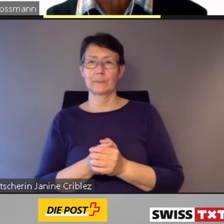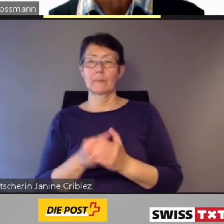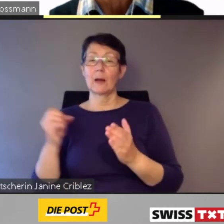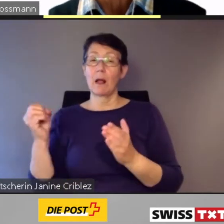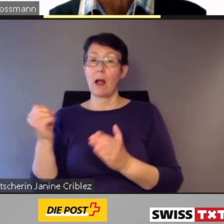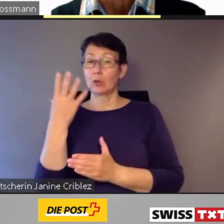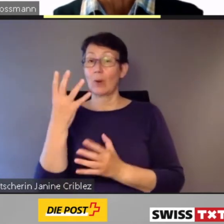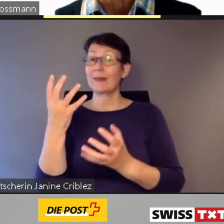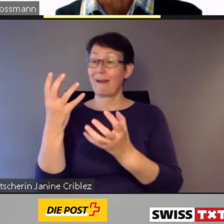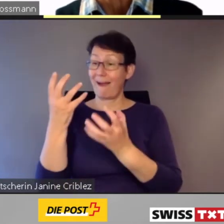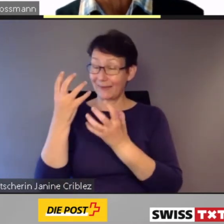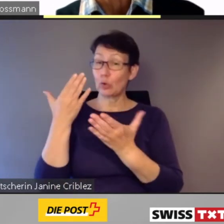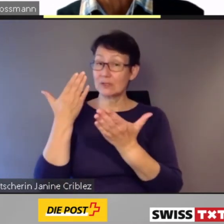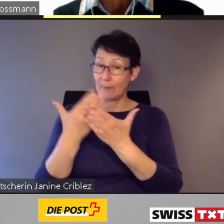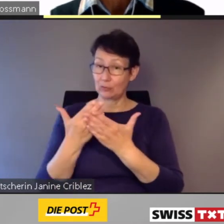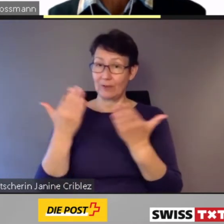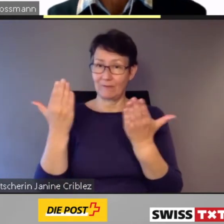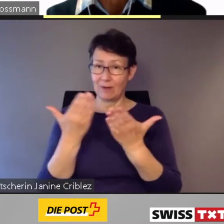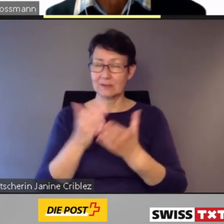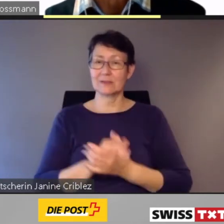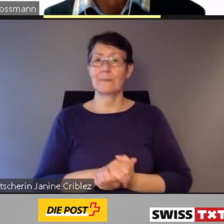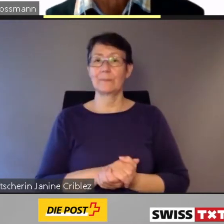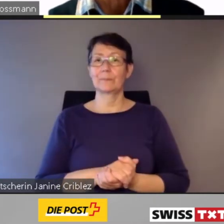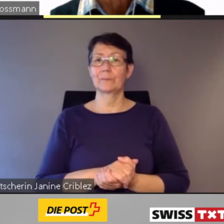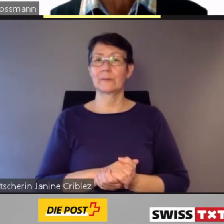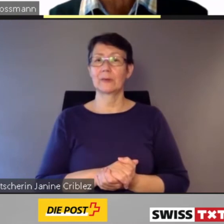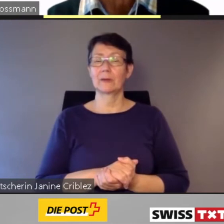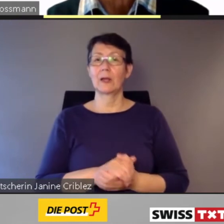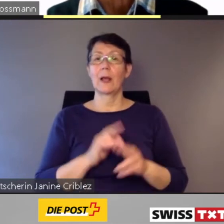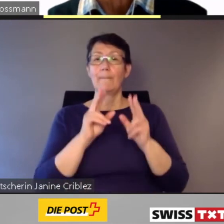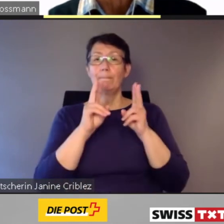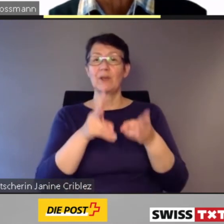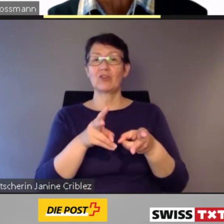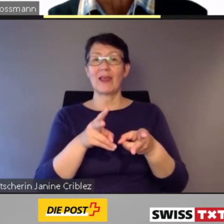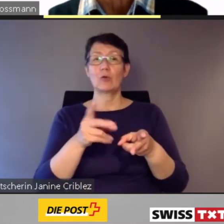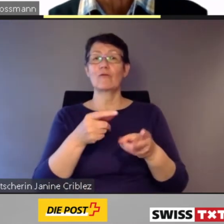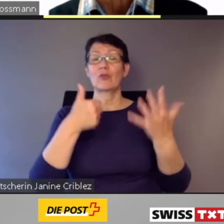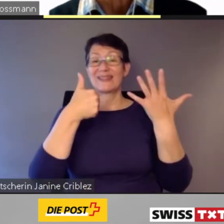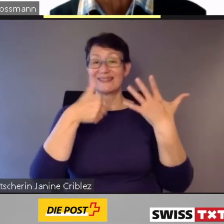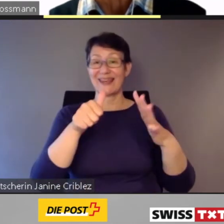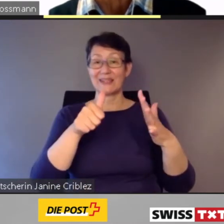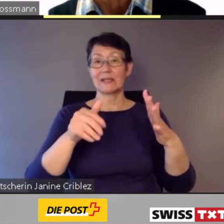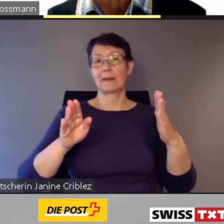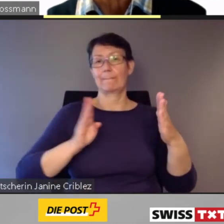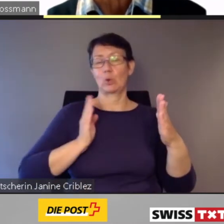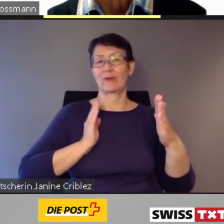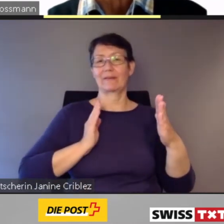Ein aktuelles und eindrücklichen Beispiel ist die Bestellung